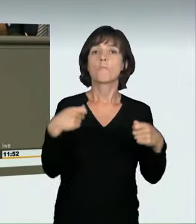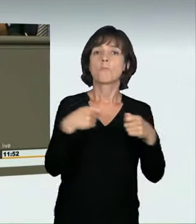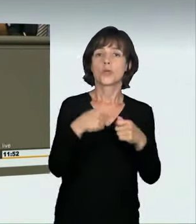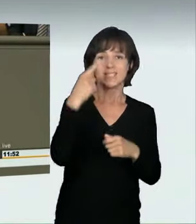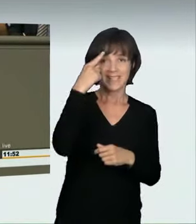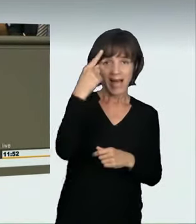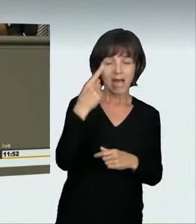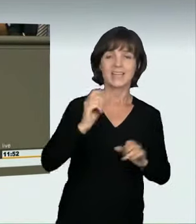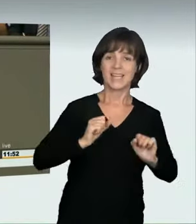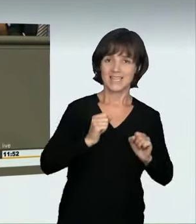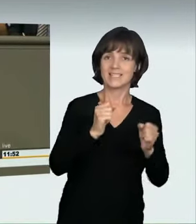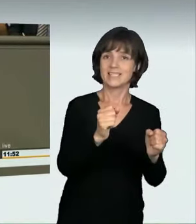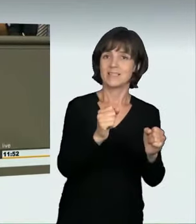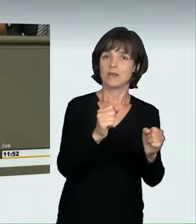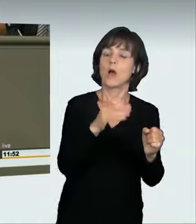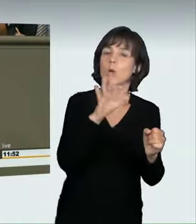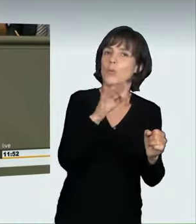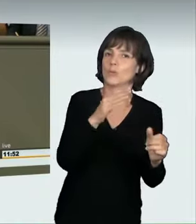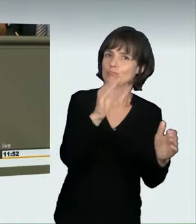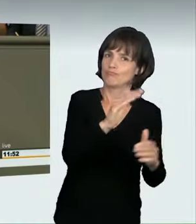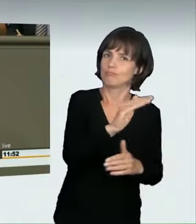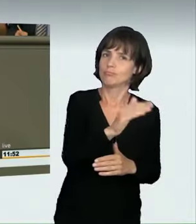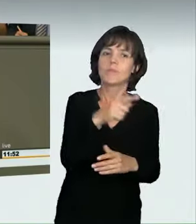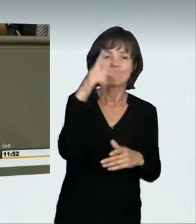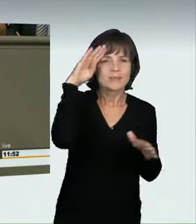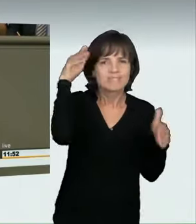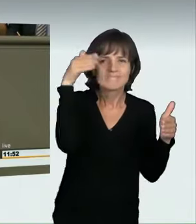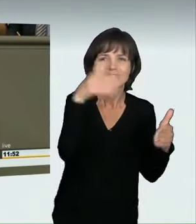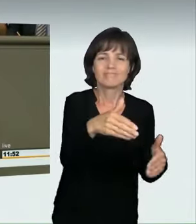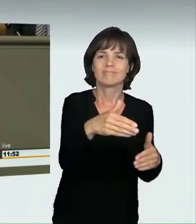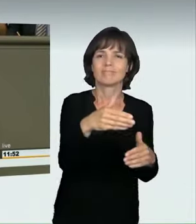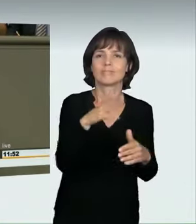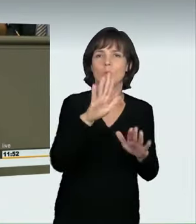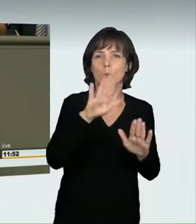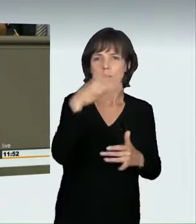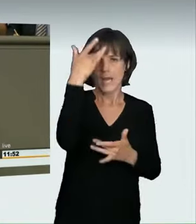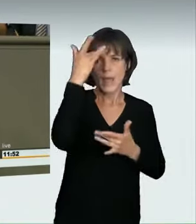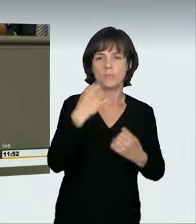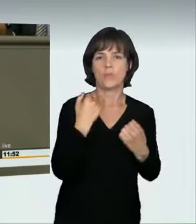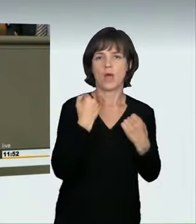Er hat sich aber auf illegale Autorennen konzentriert. Das heißt, vor Gericht wäre der Nachweis notwendig gewesen,